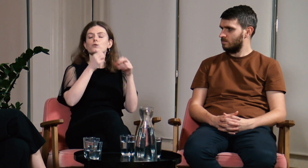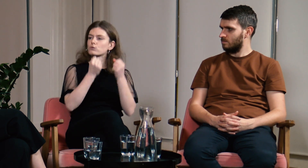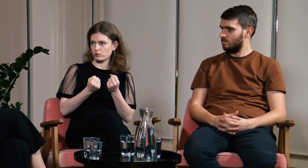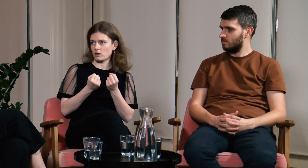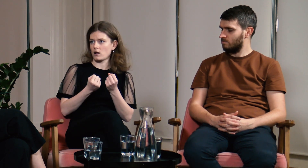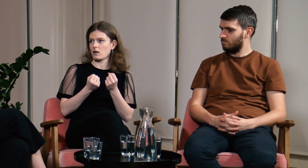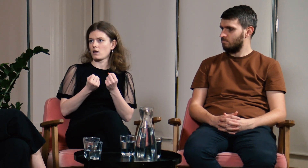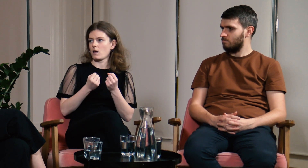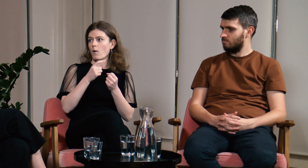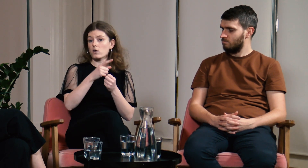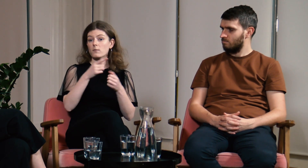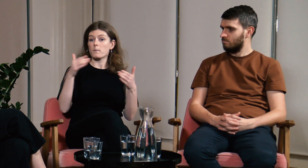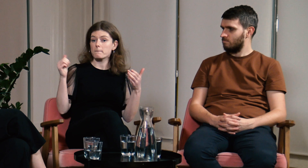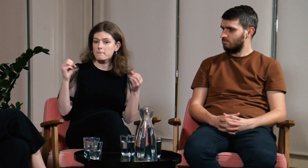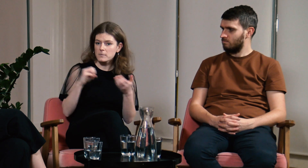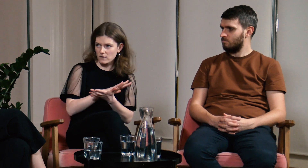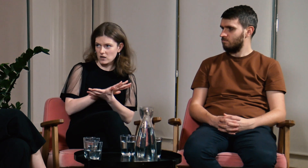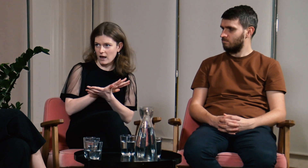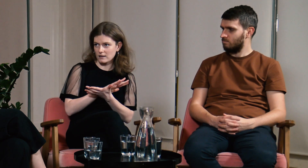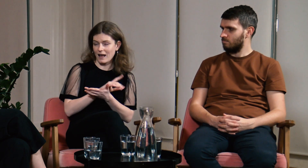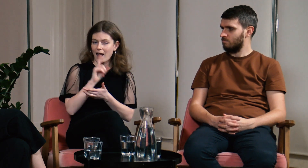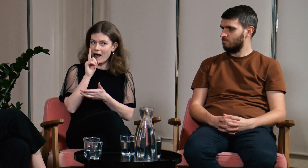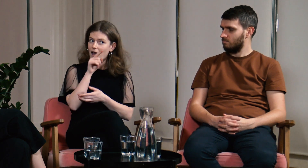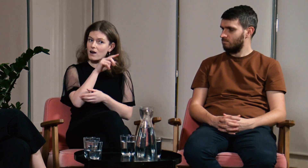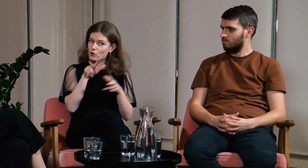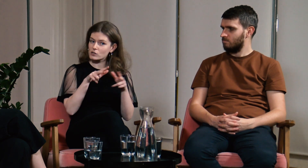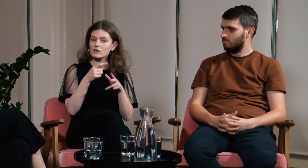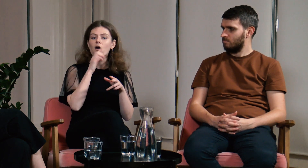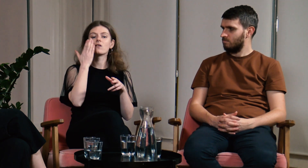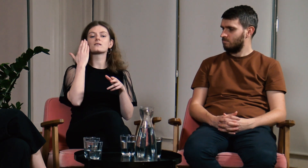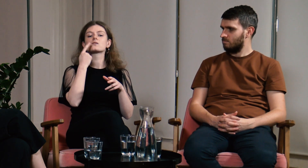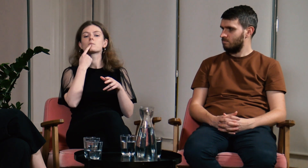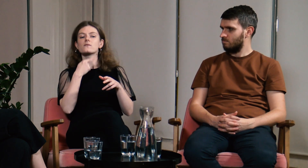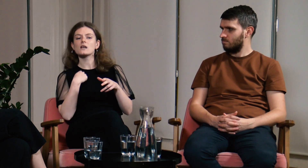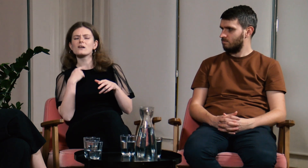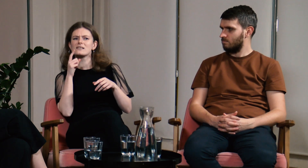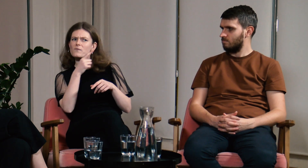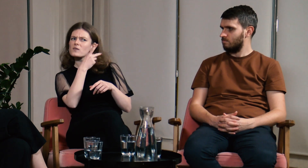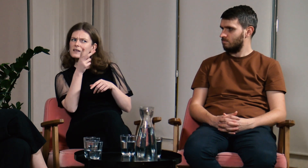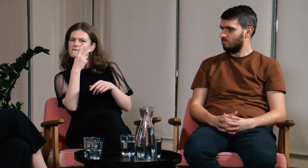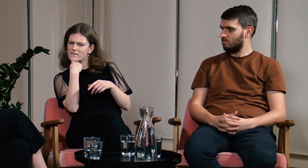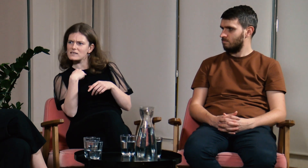bo oni przyzwyczaili się już do pewnego sposobu postępowania. Ostatnio powiedzieli mi, że widzą,